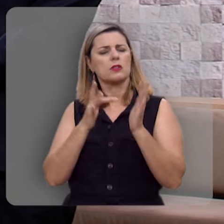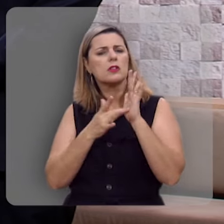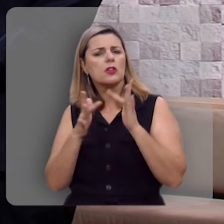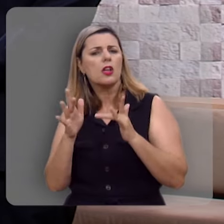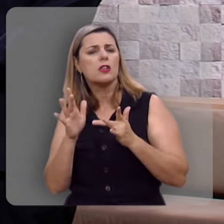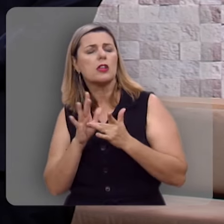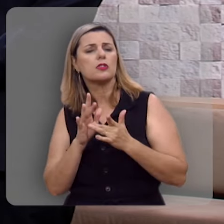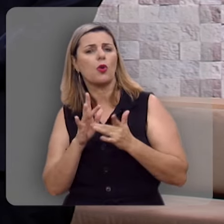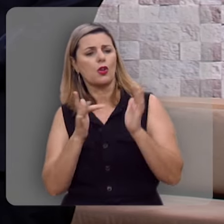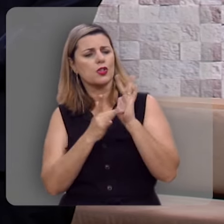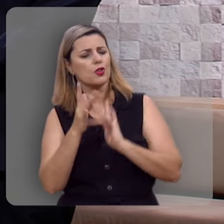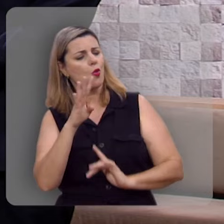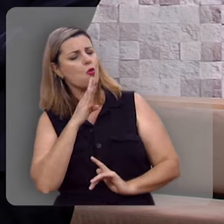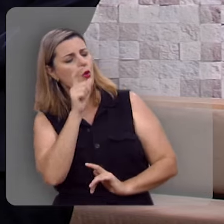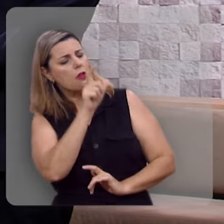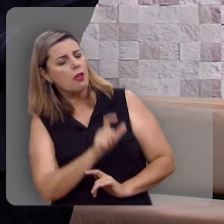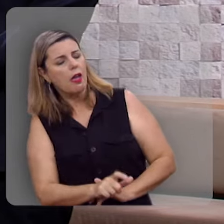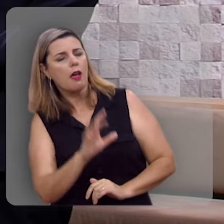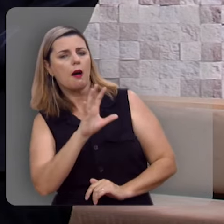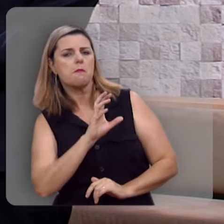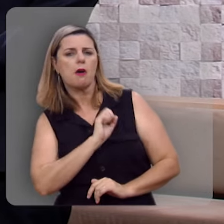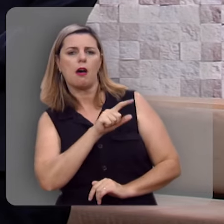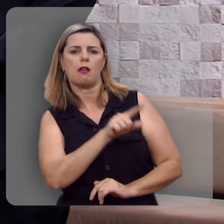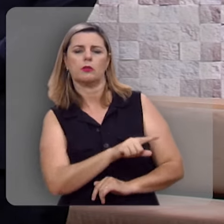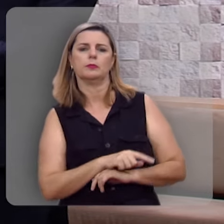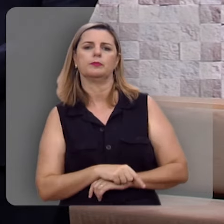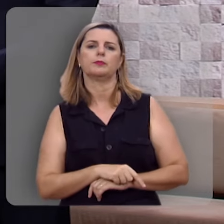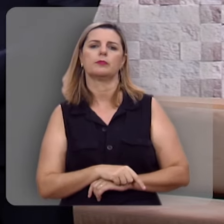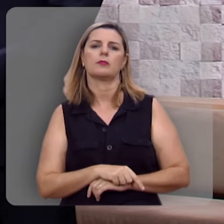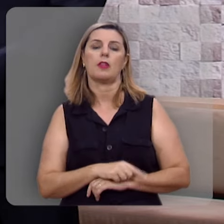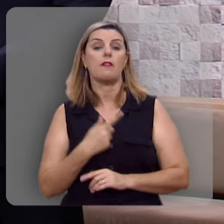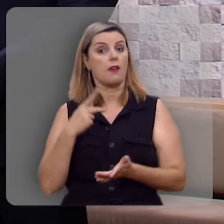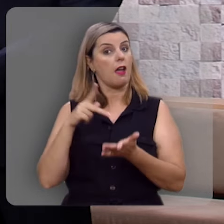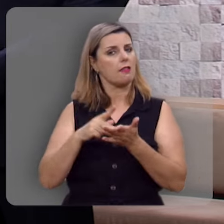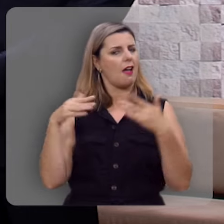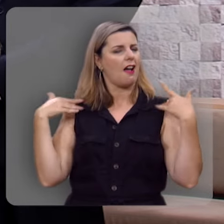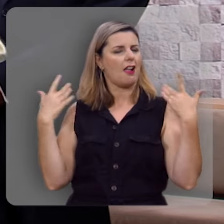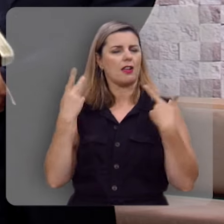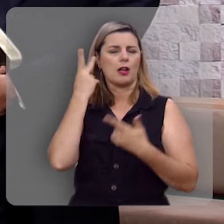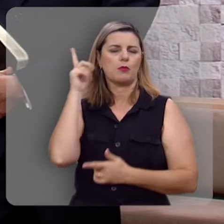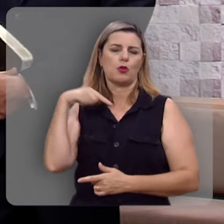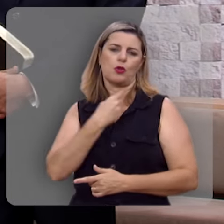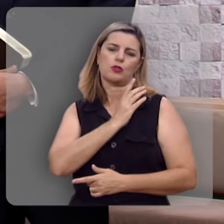Ser conhecido por Ele sobretudo, e amado por Ele. Isso de fato traz alegria plena ao nosso coração.